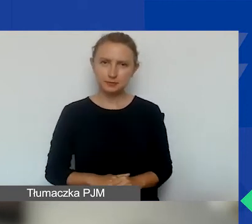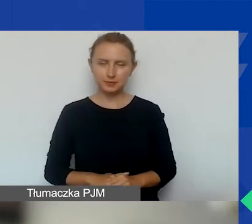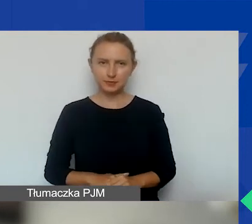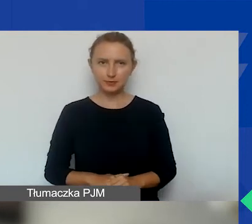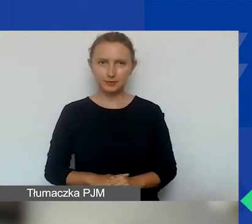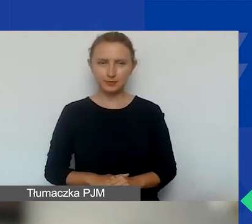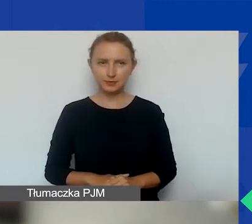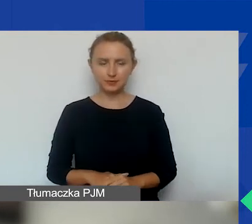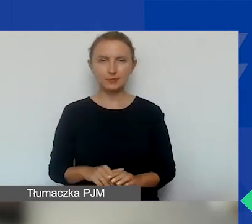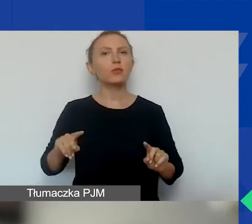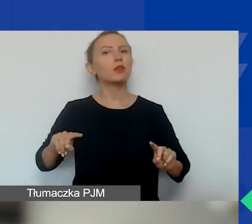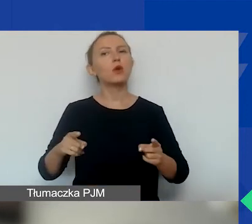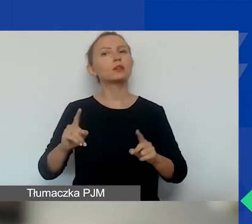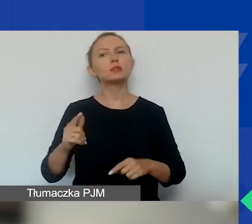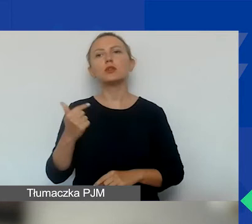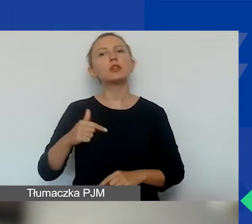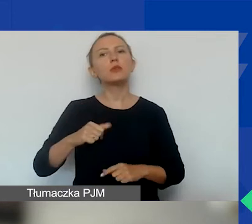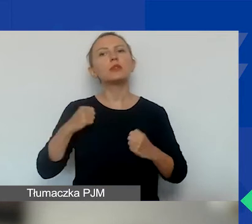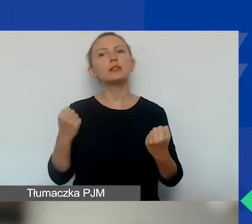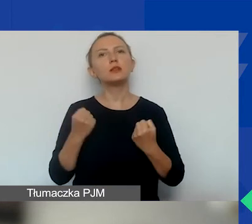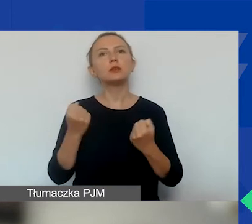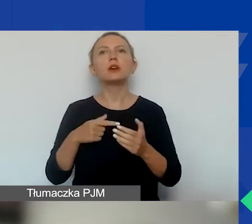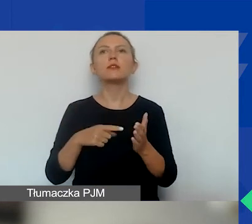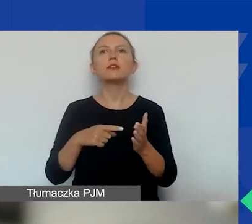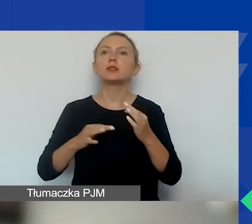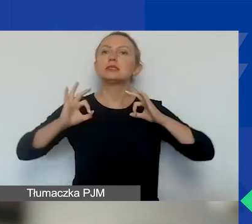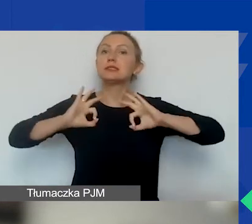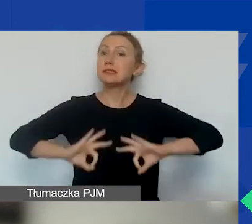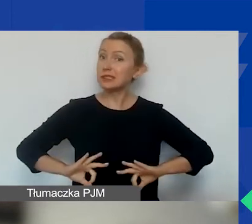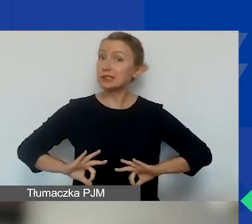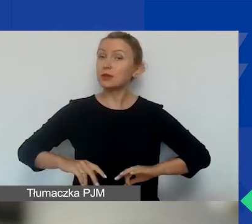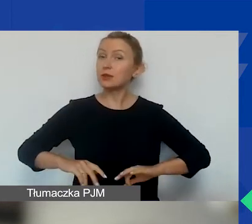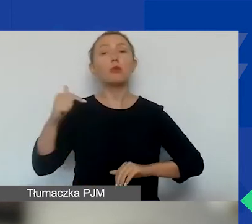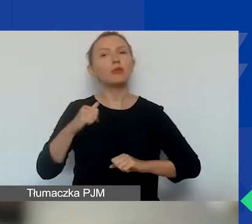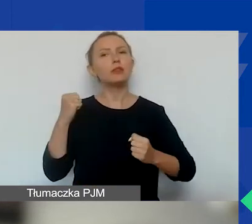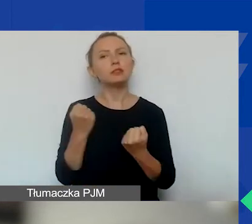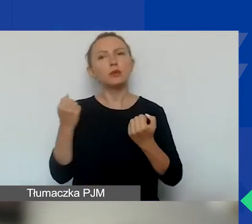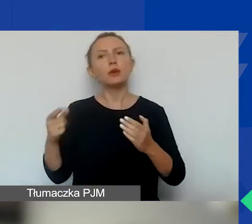Ta organizacja nie powinna działać w celu osiągnięcia zysku i powinna działać na rzecz dobra publicznego,